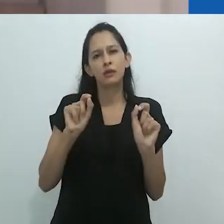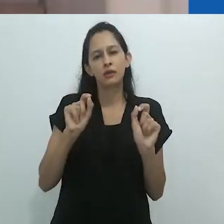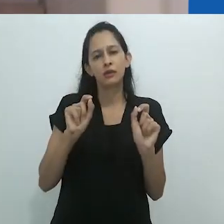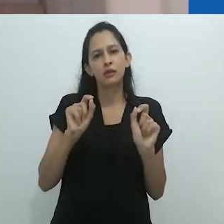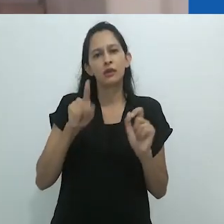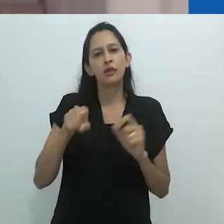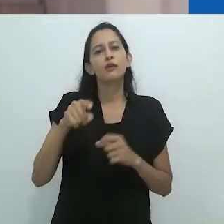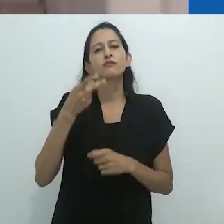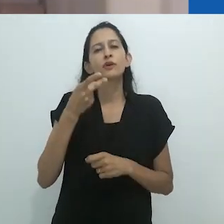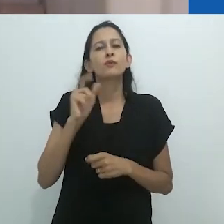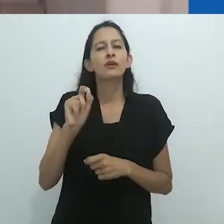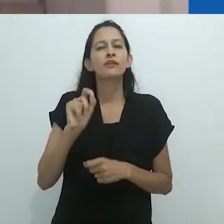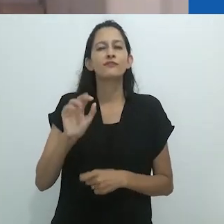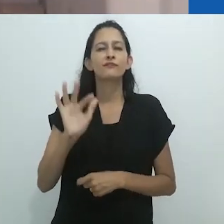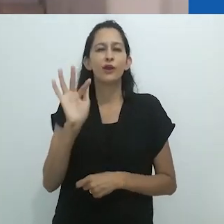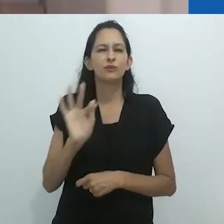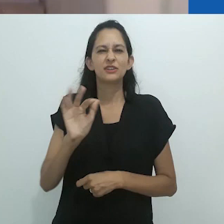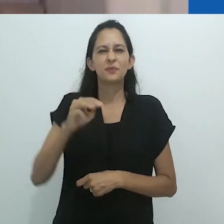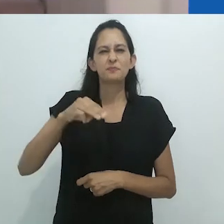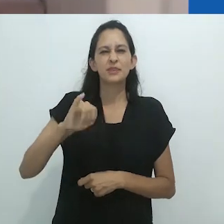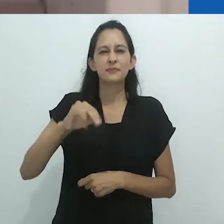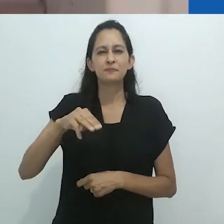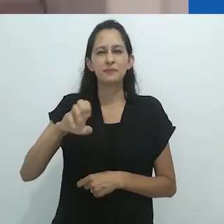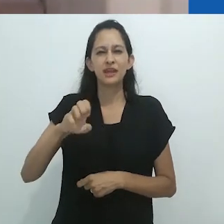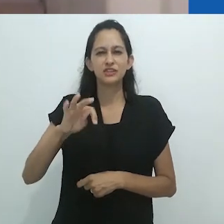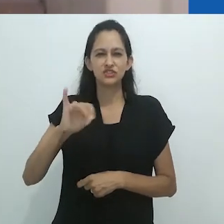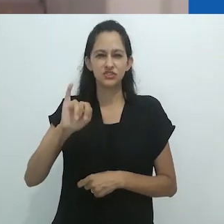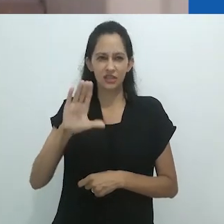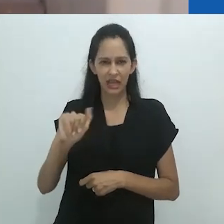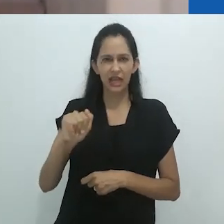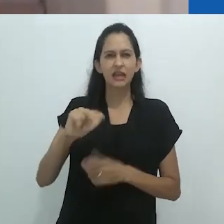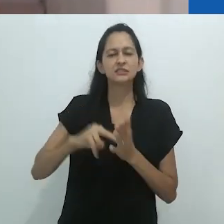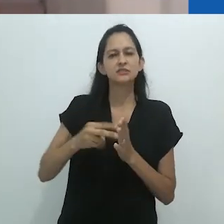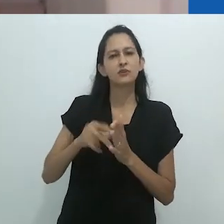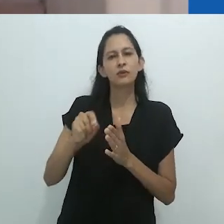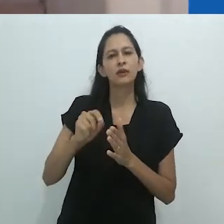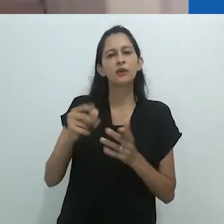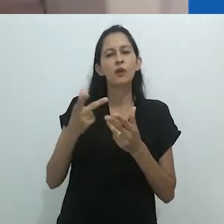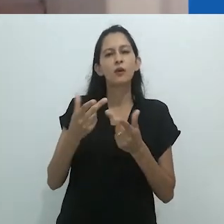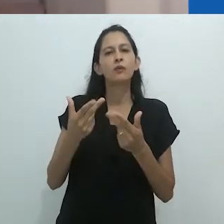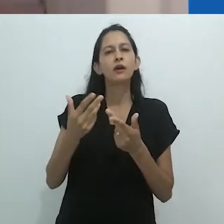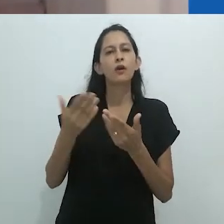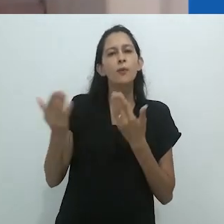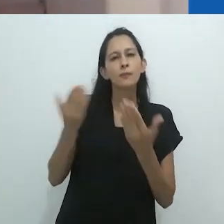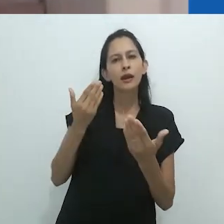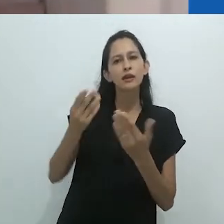quando uma magia da antiguidade se envolve. Então essa é a mitologia: você se envolve